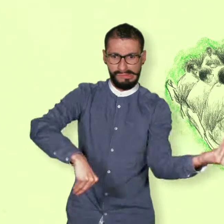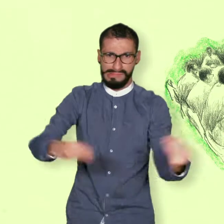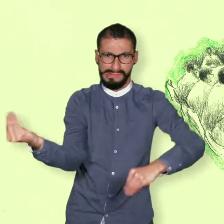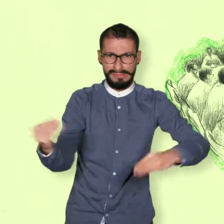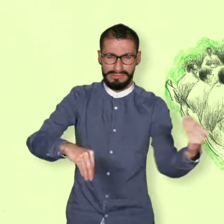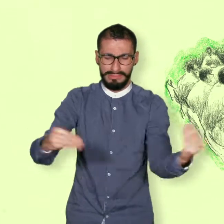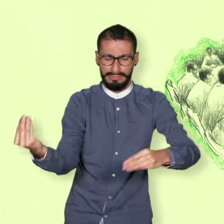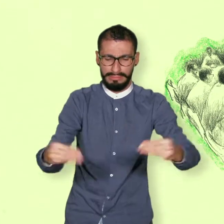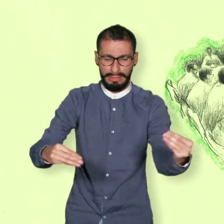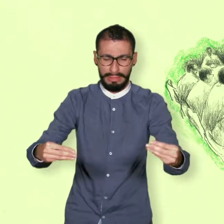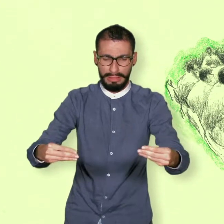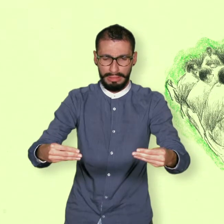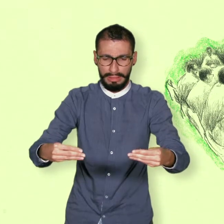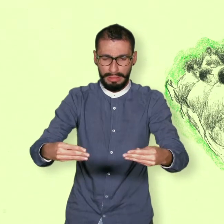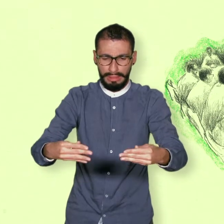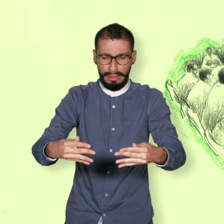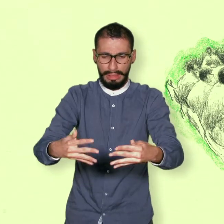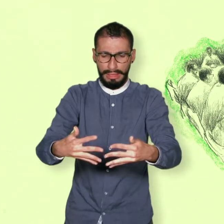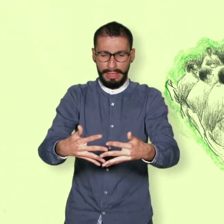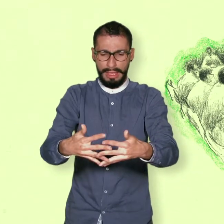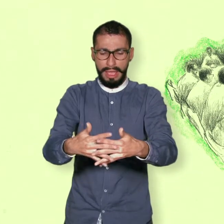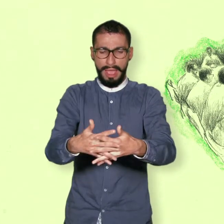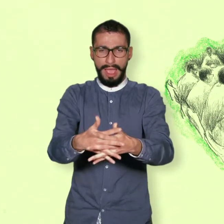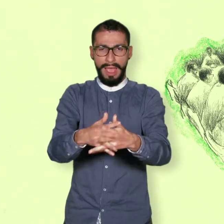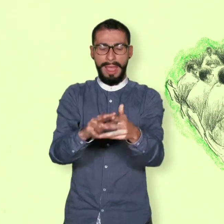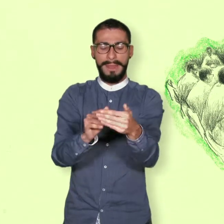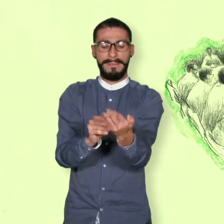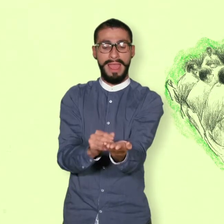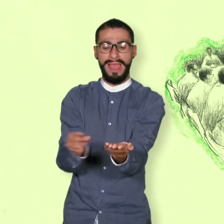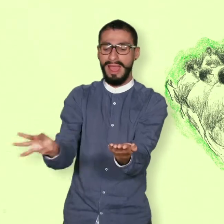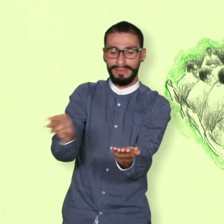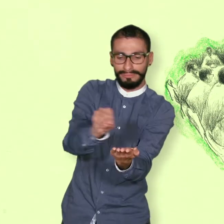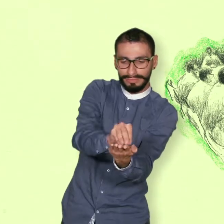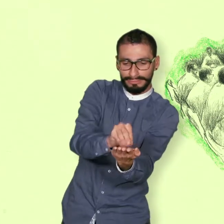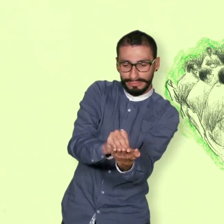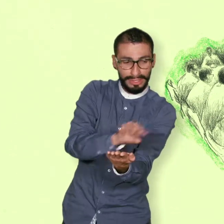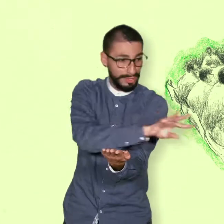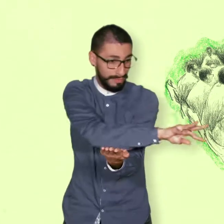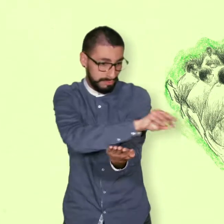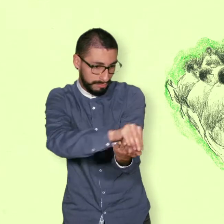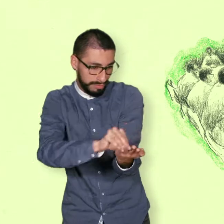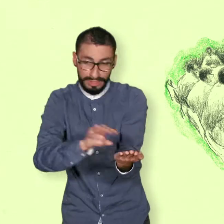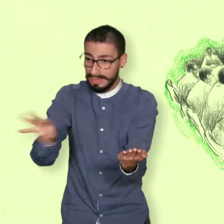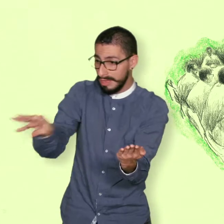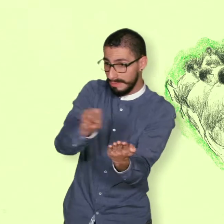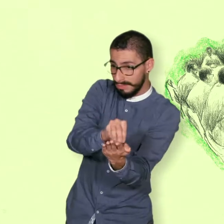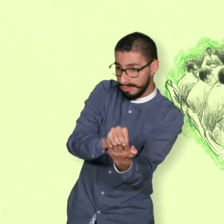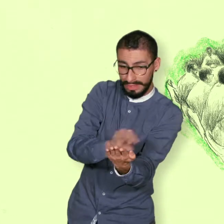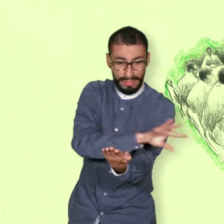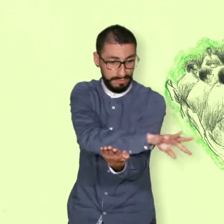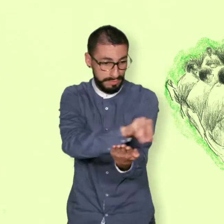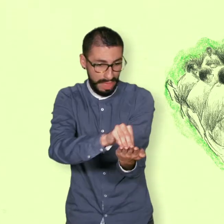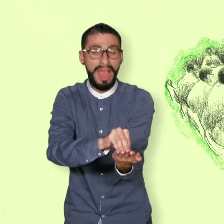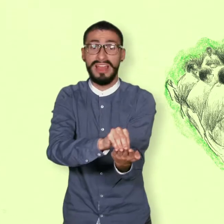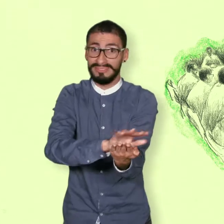La negociación consistió en buscar soluciones con las cuales todos sintieran que sus necesidades eran reconocidas